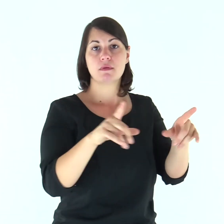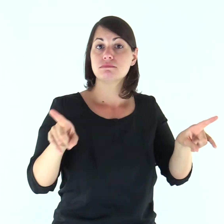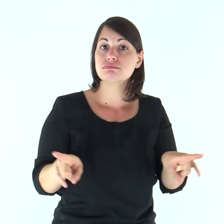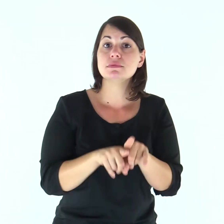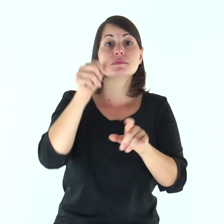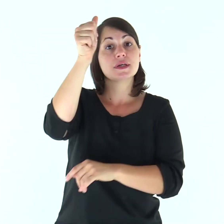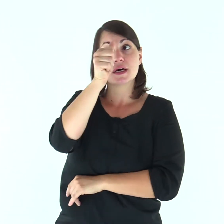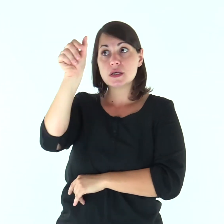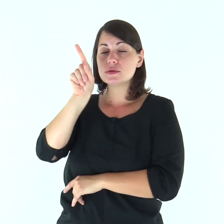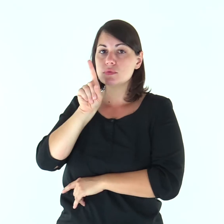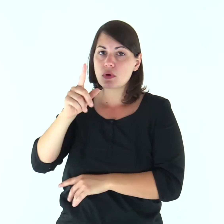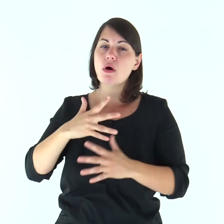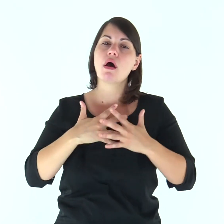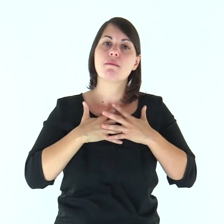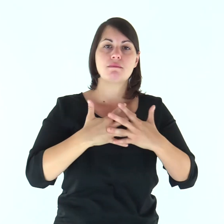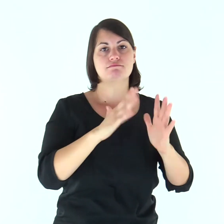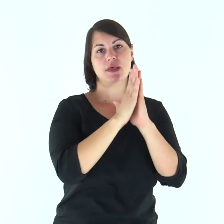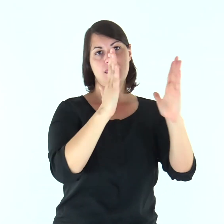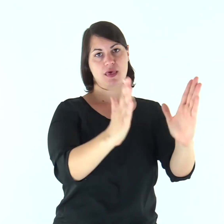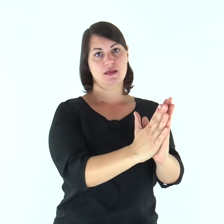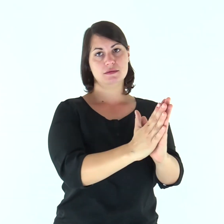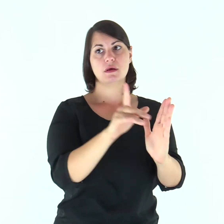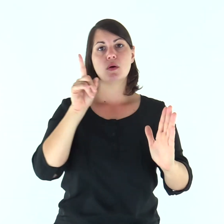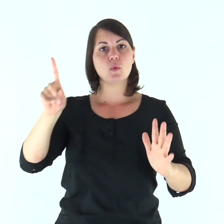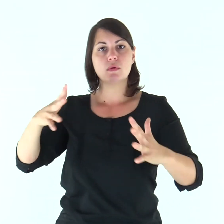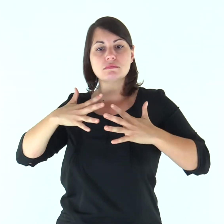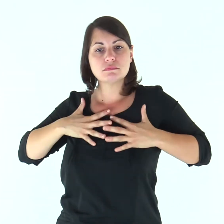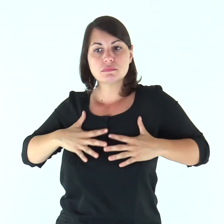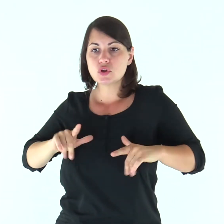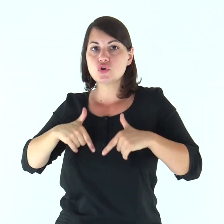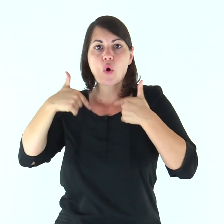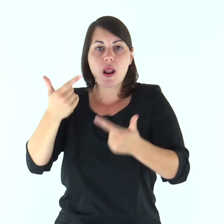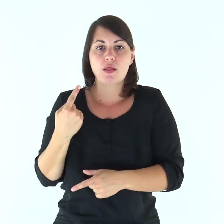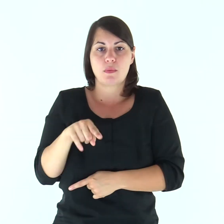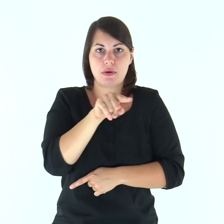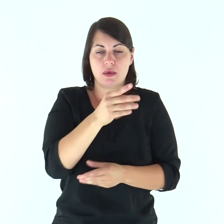come anche Cristo ha amato la Chiesa e ha dato se stesso per lei,